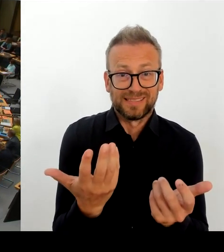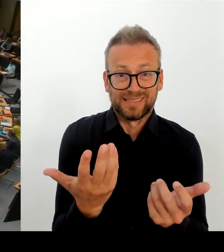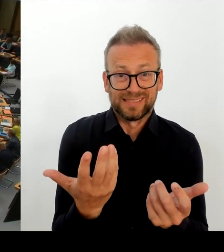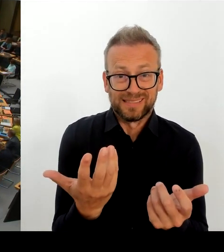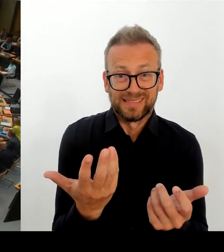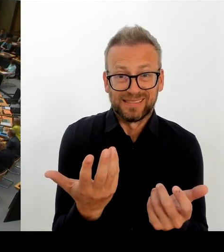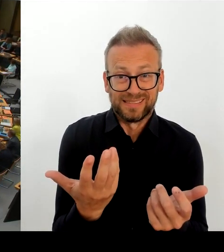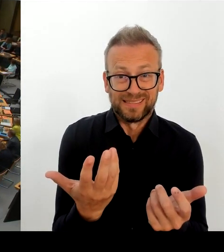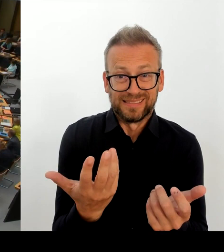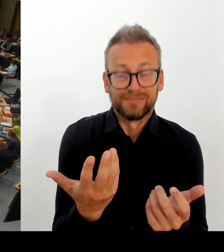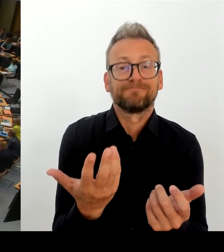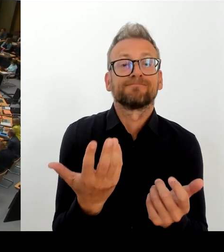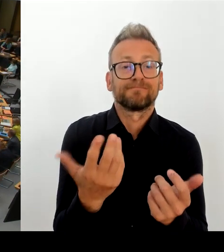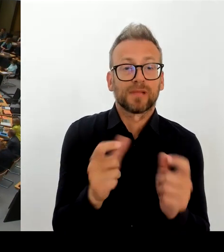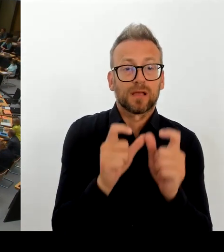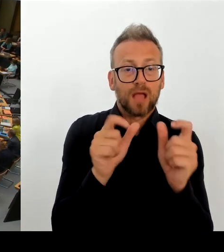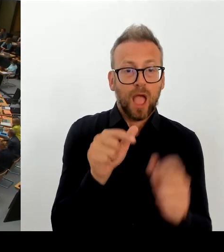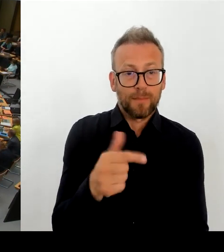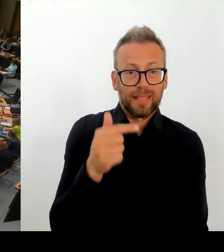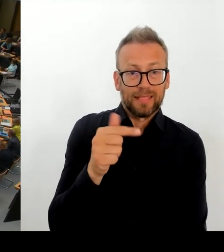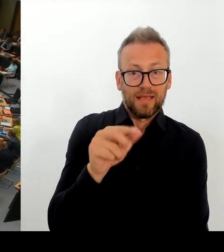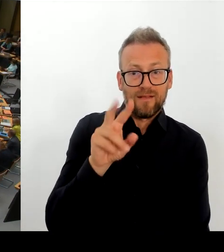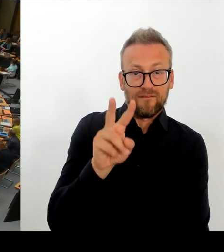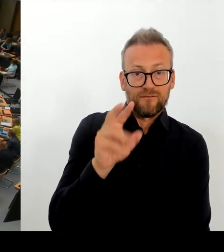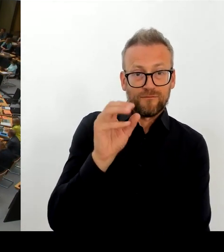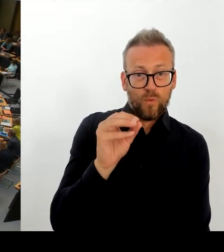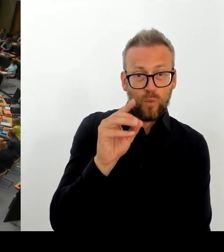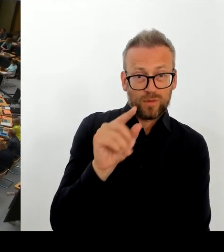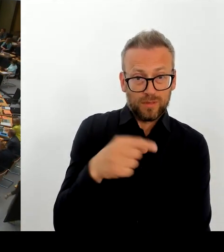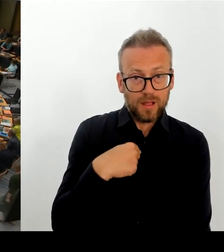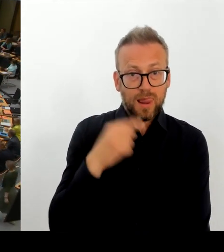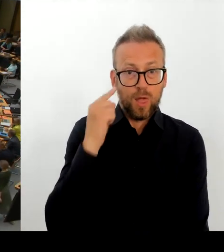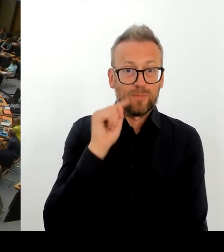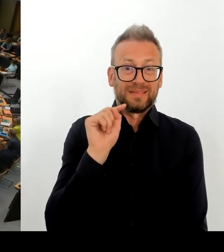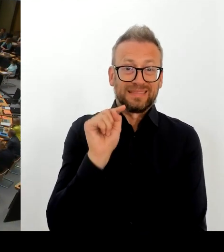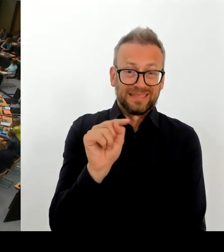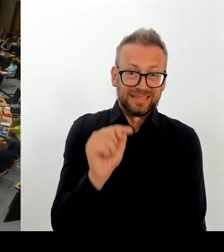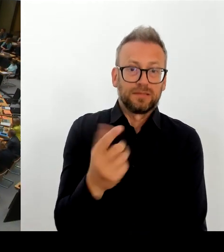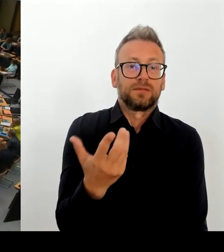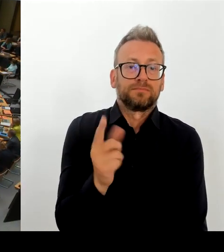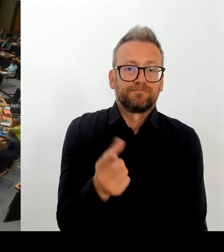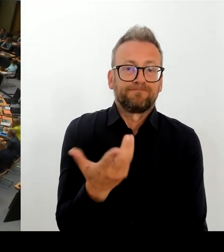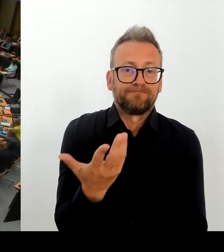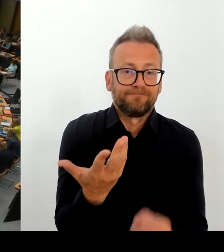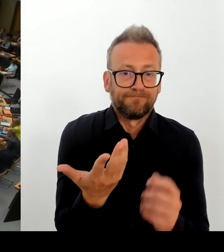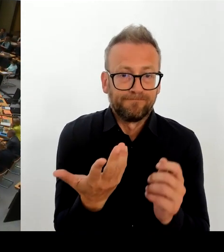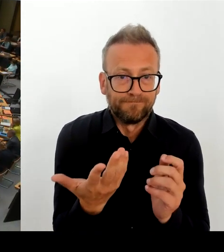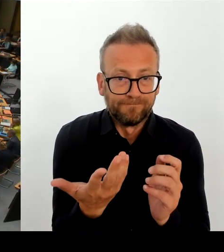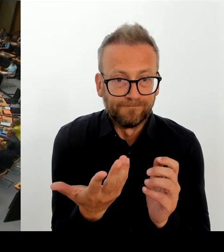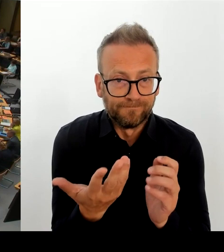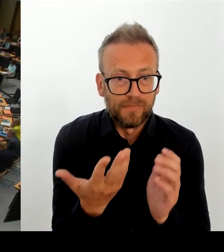Das von zwei Bezirksamtmitgliedern angerichtete Chaos rund um den modularen Ergänzungsbau an der Oberschule in Alt-Hohenschönhausen